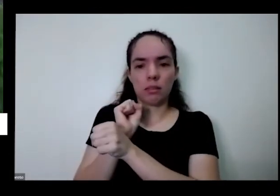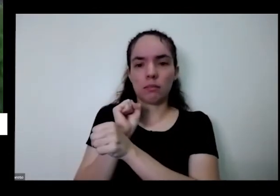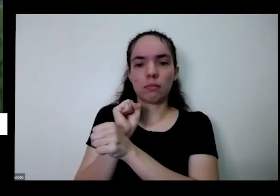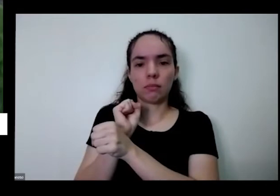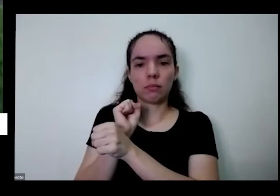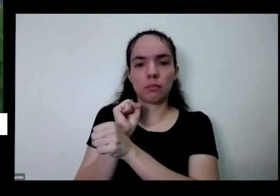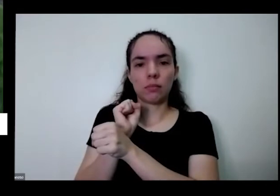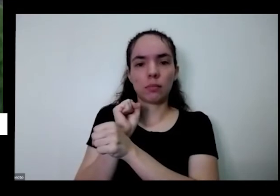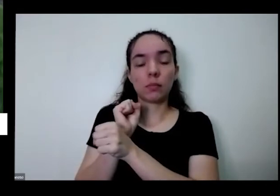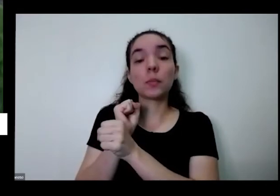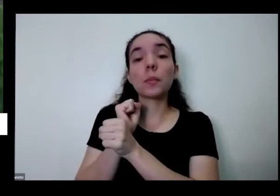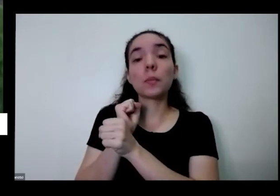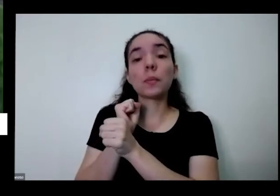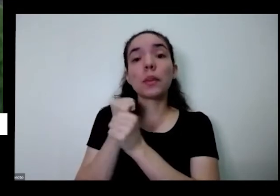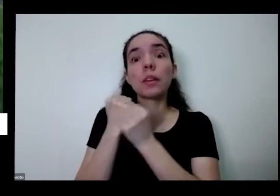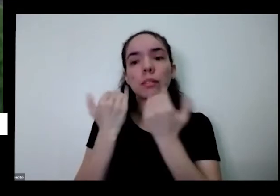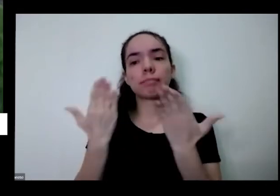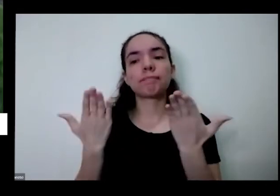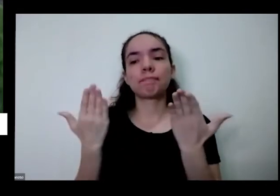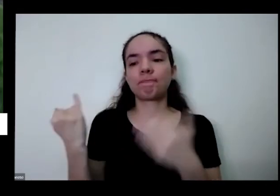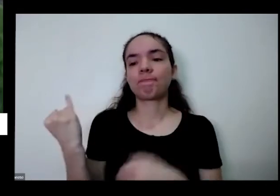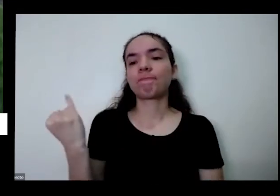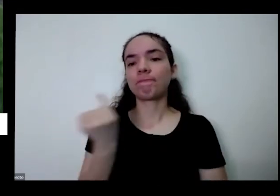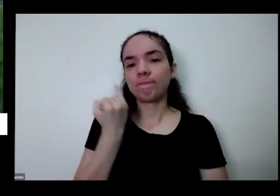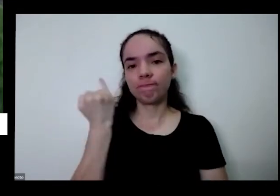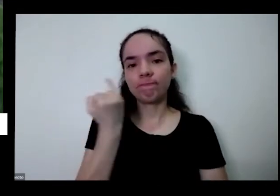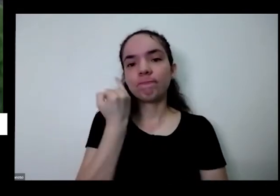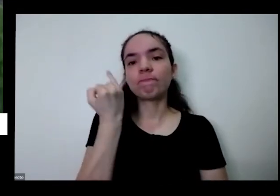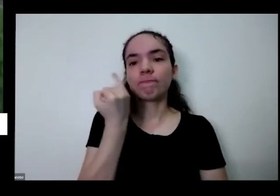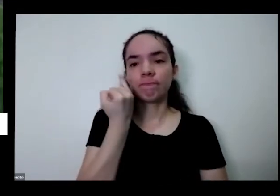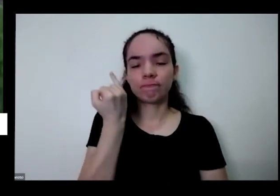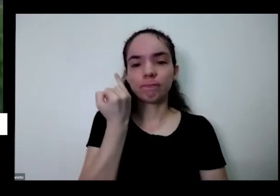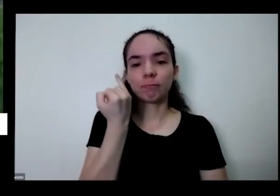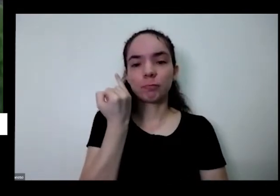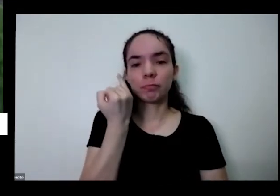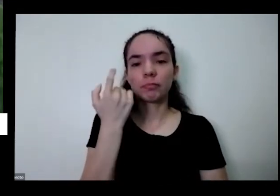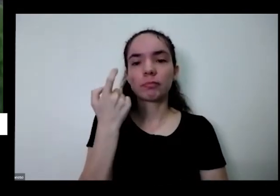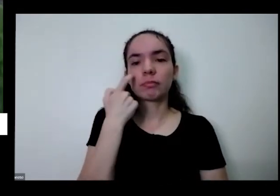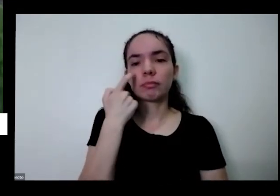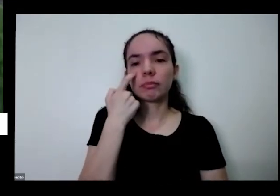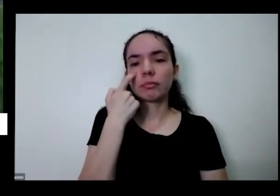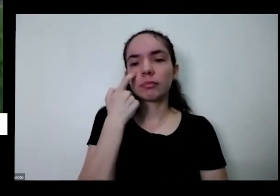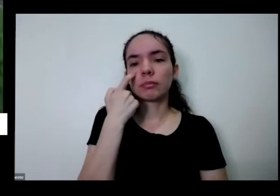é mas é importante também fazer a reposição dos nutrientes quando você coloca uma planta dentro